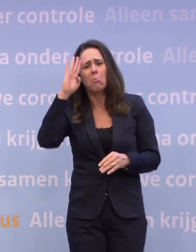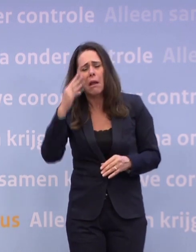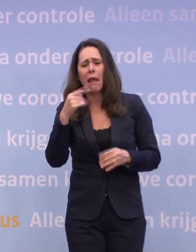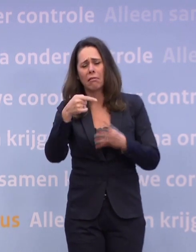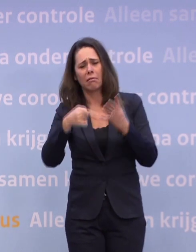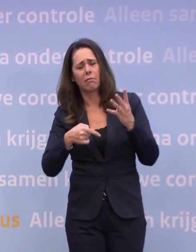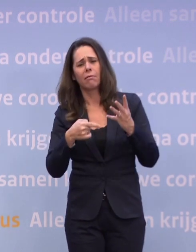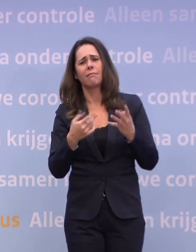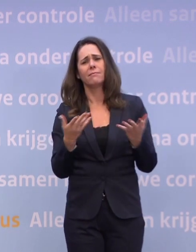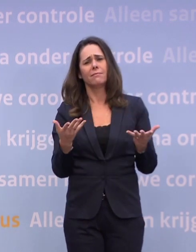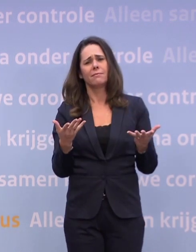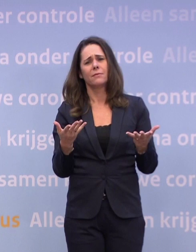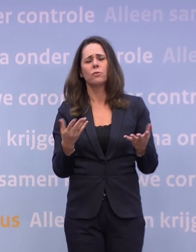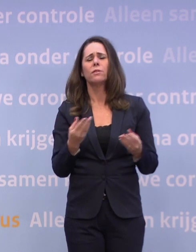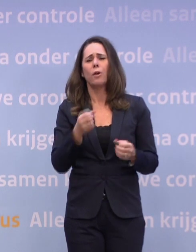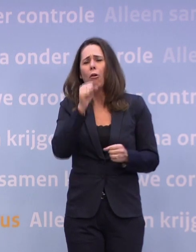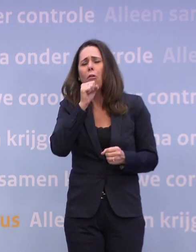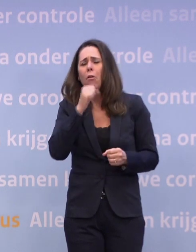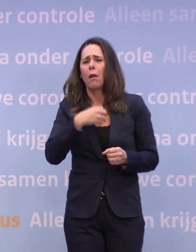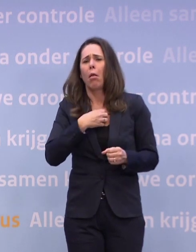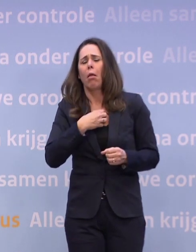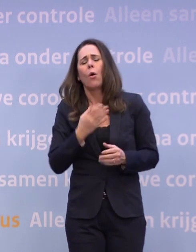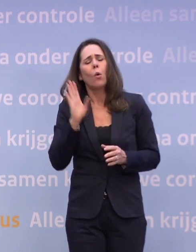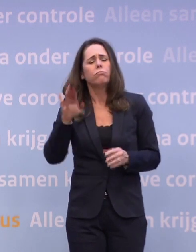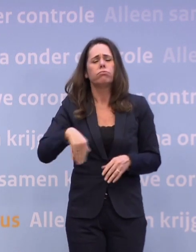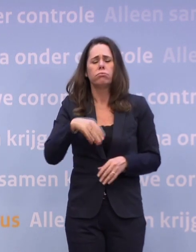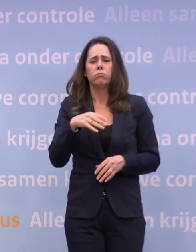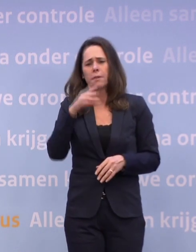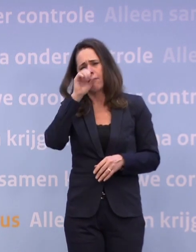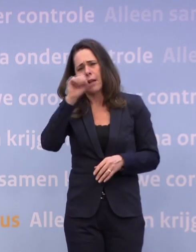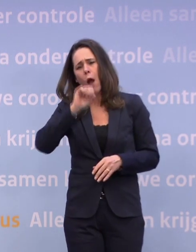Dus niet denken bij een kriebelhoest: het is vast een verkoudheid, het gaat wel over.